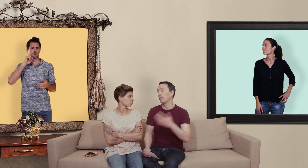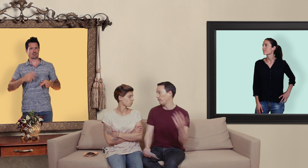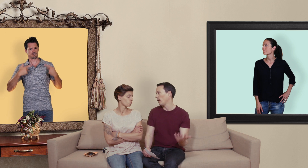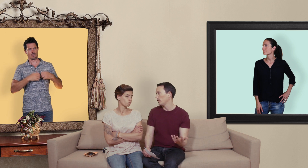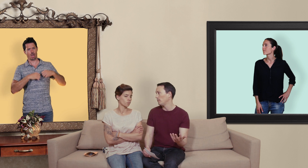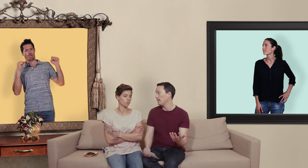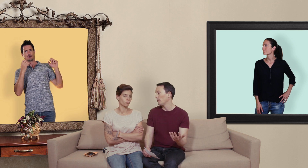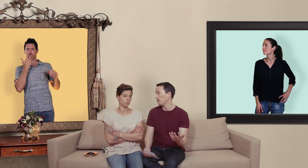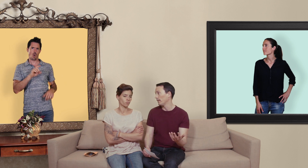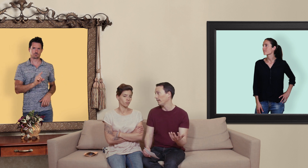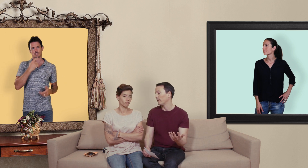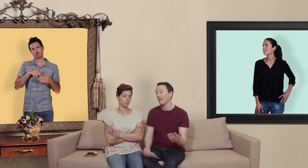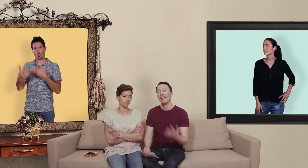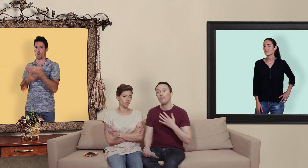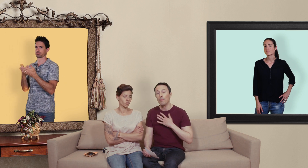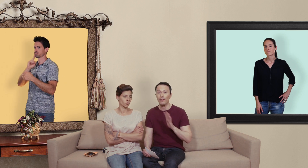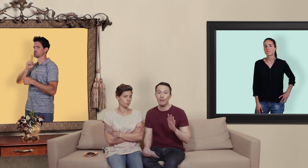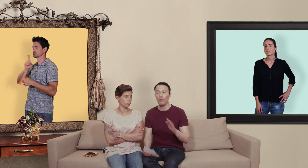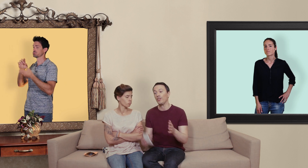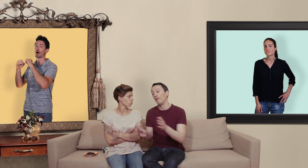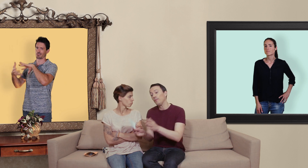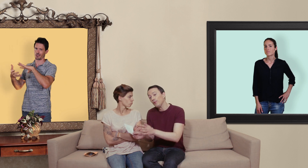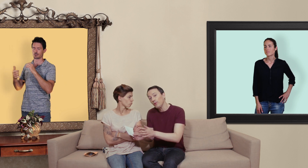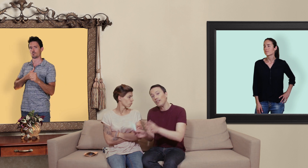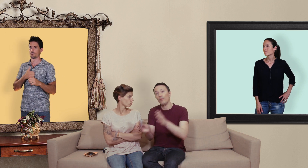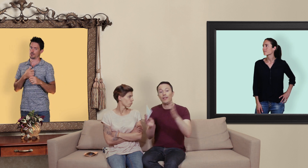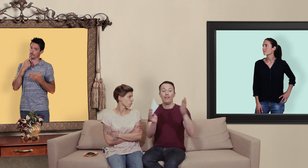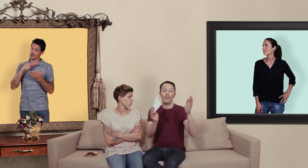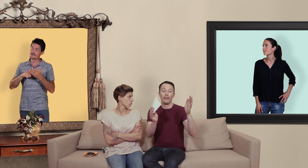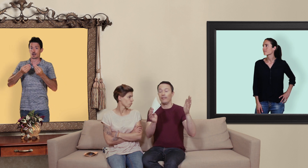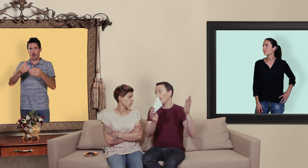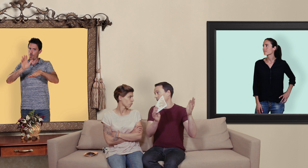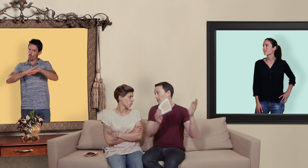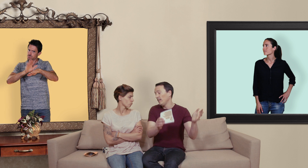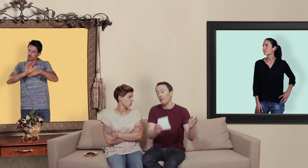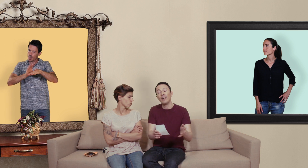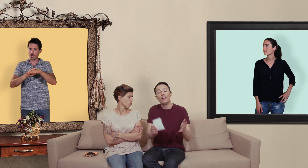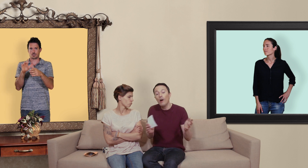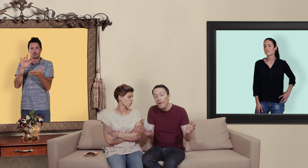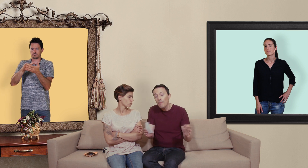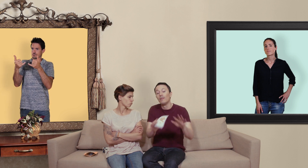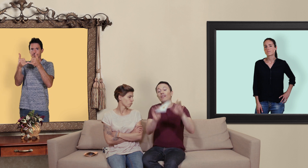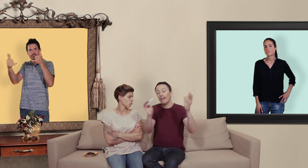préfèrent acheter des médicaments sur internet et moi personnellement j'ai envie de plutôt de les envoyer vers des pharmacies en ligne ou il y a quand même un